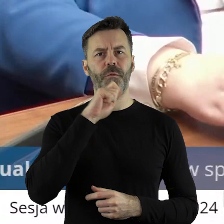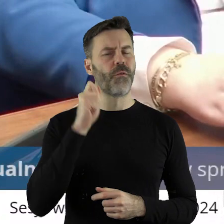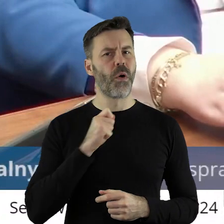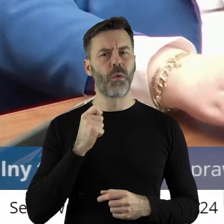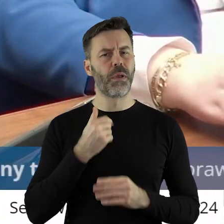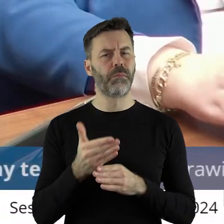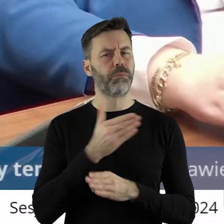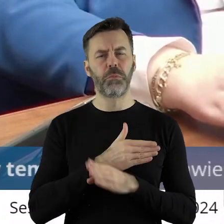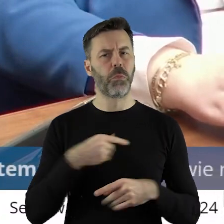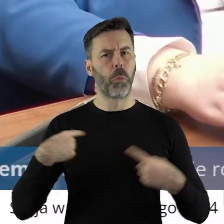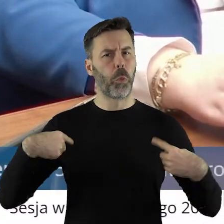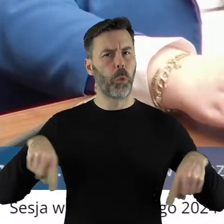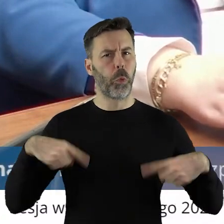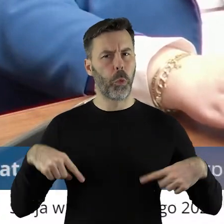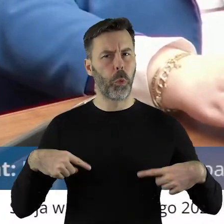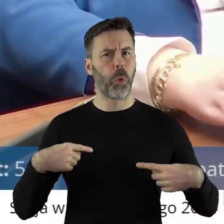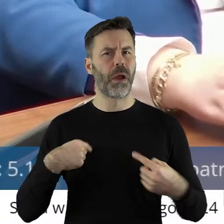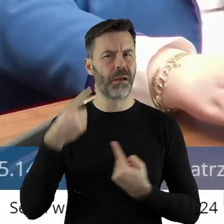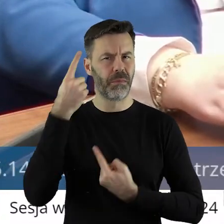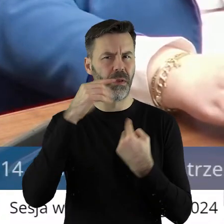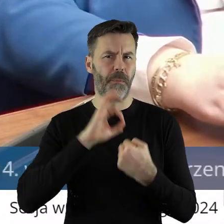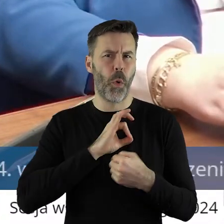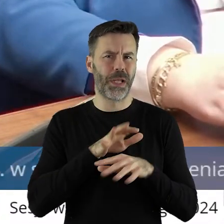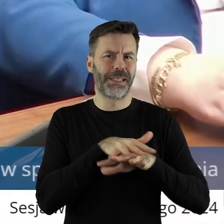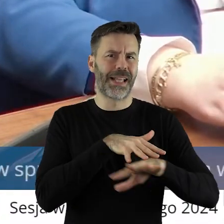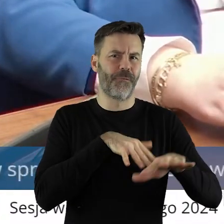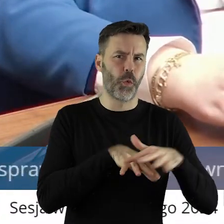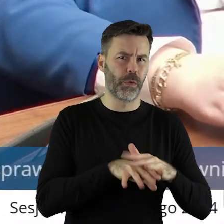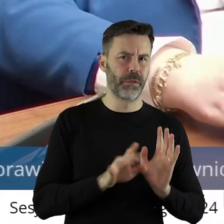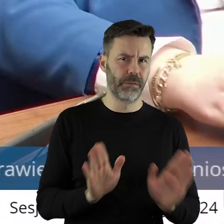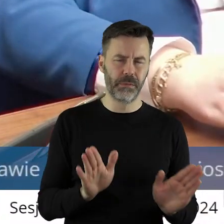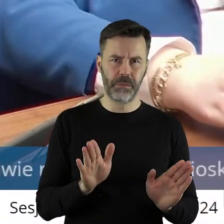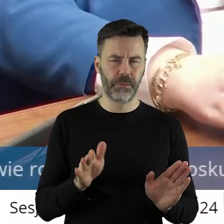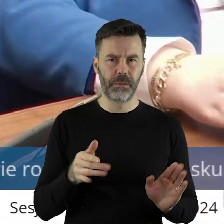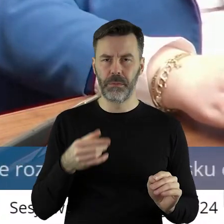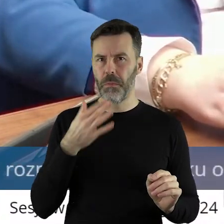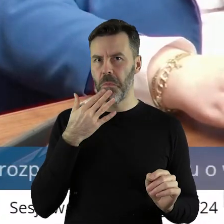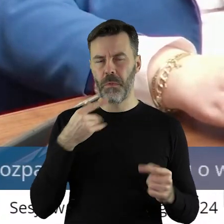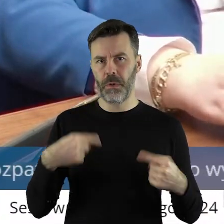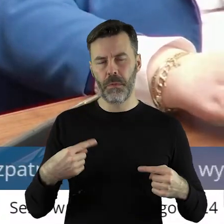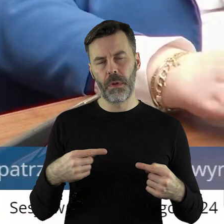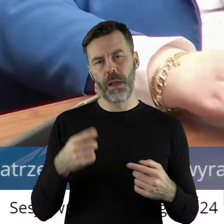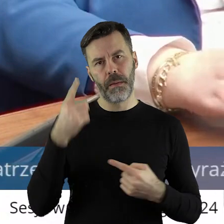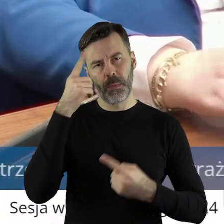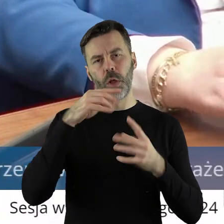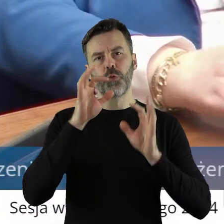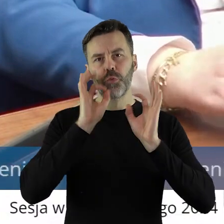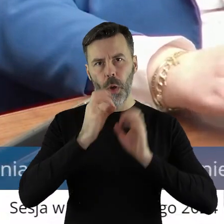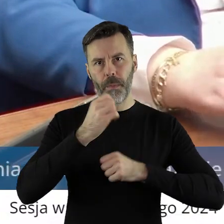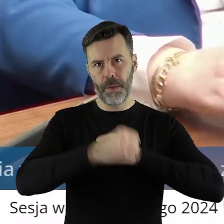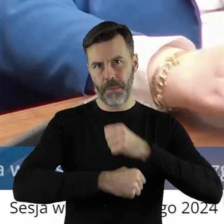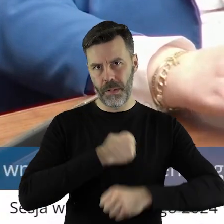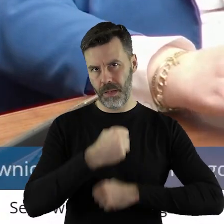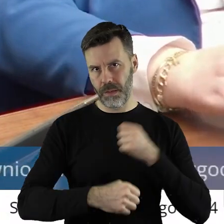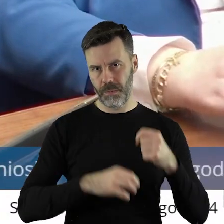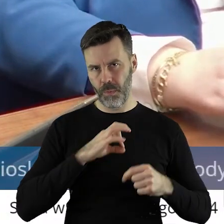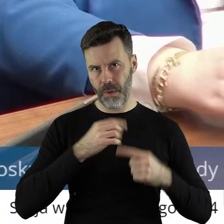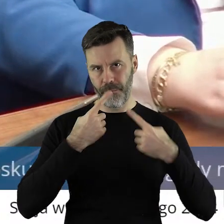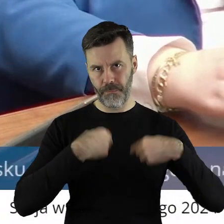będąc tutaj, bo uważałem, że co zawodowe, to zawodowe i myślę, że realizowałem w sposób należyty, ale